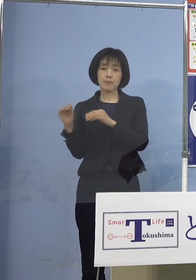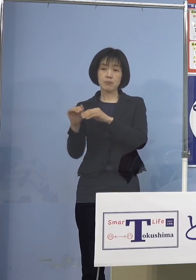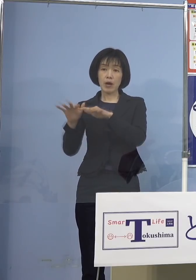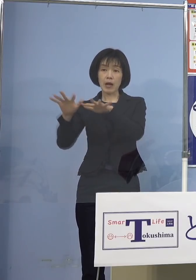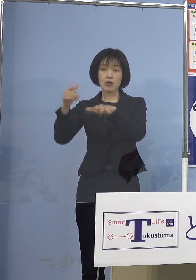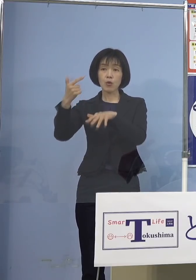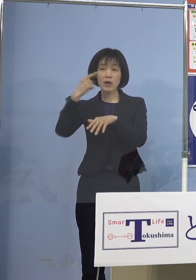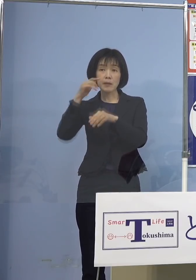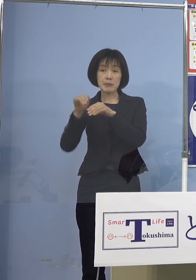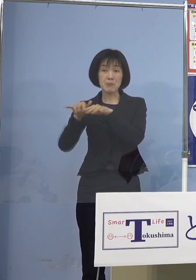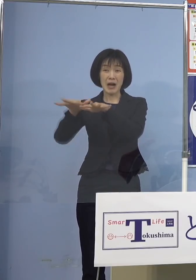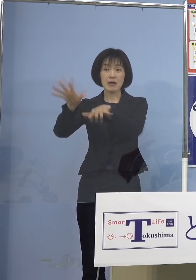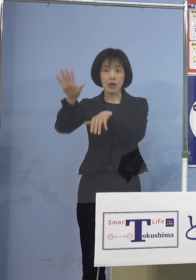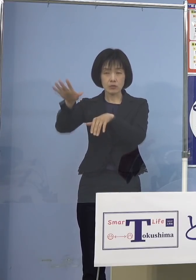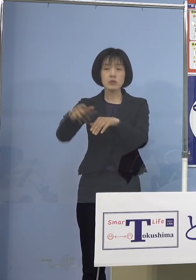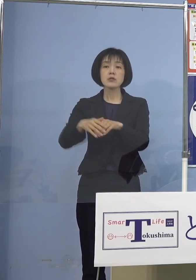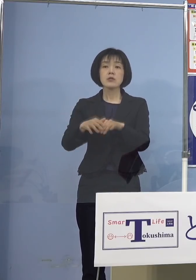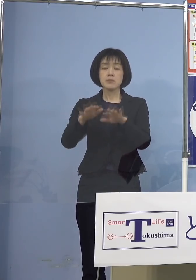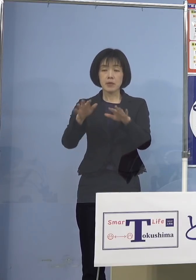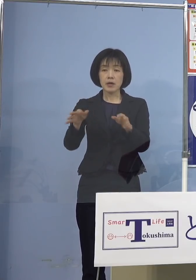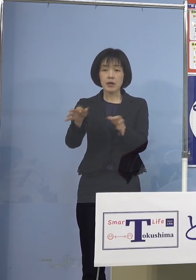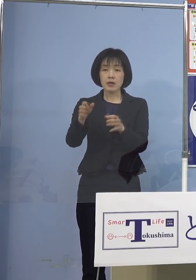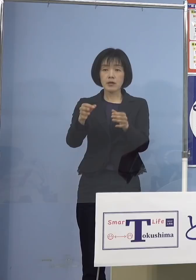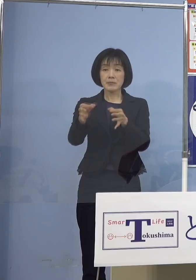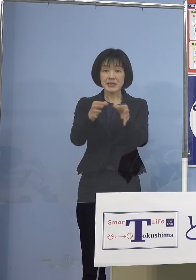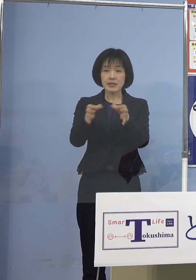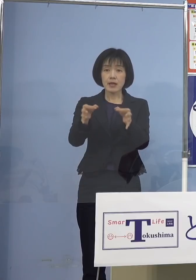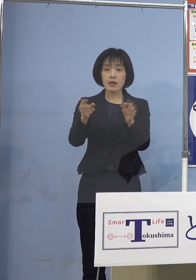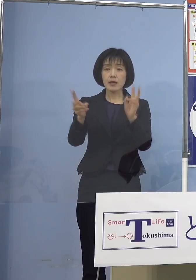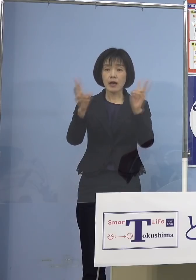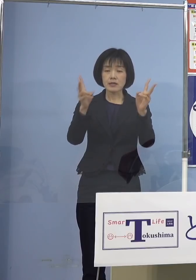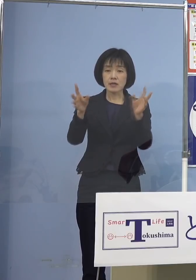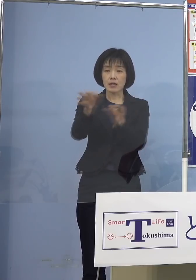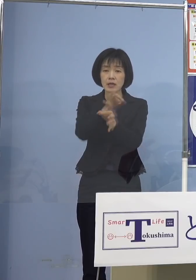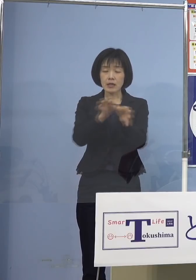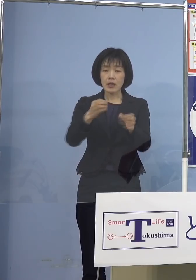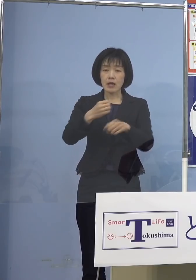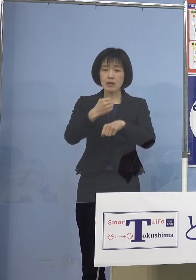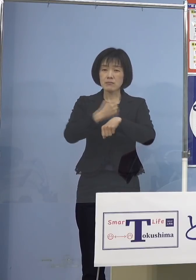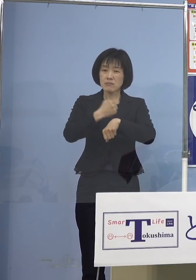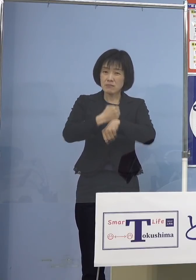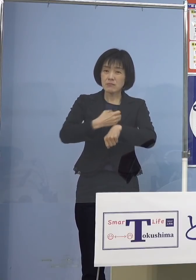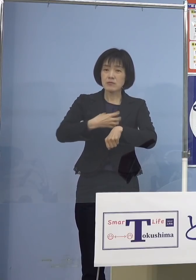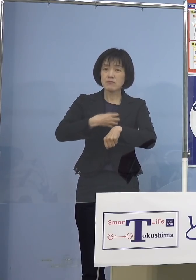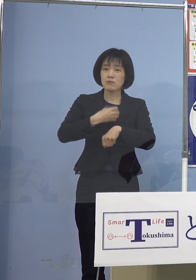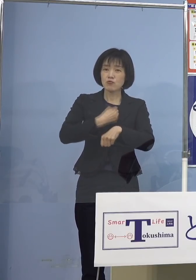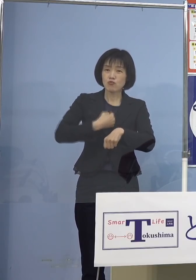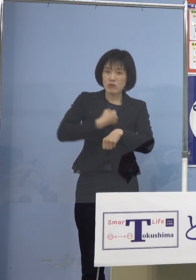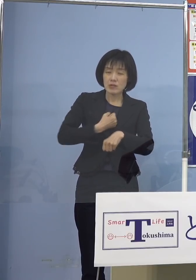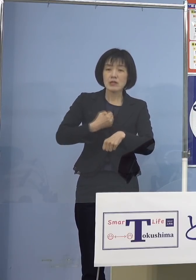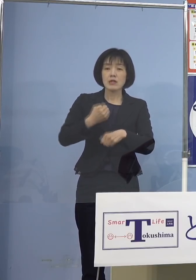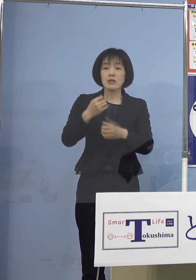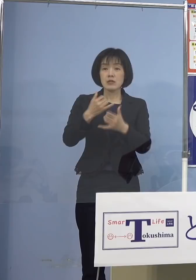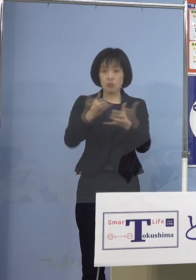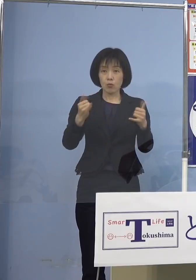厳しい経営環境に直面されている 県内の中小・小規模事業者の皆さん方